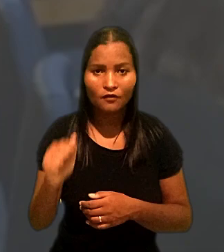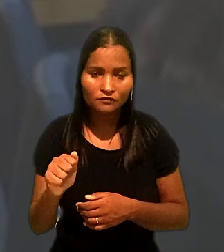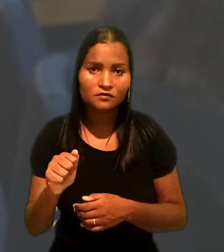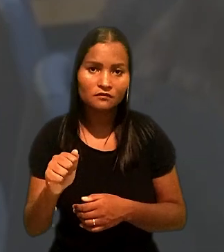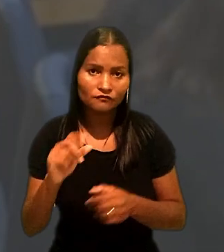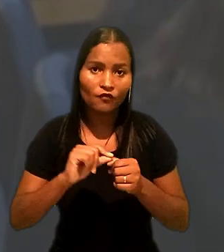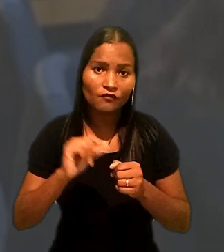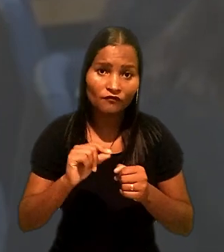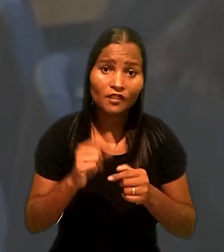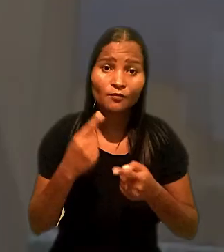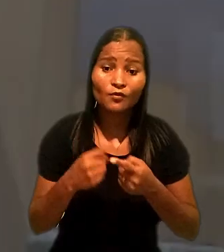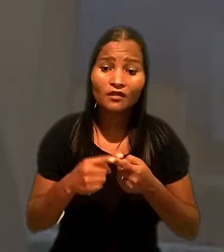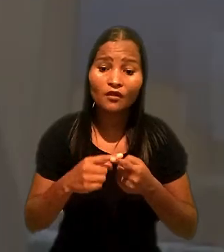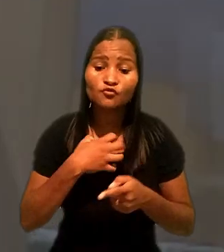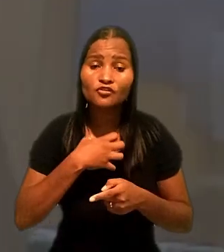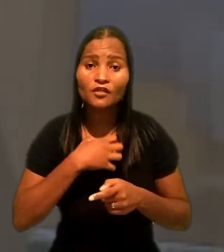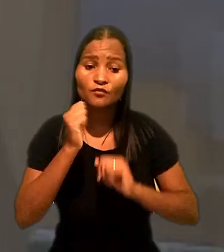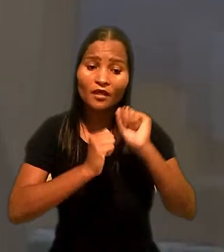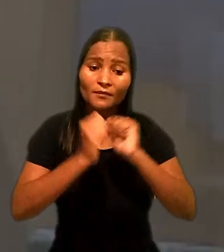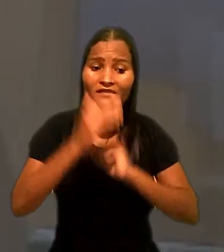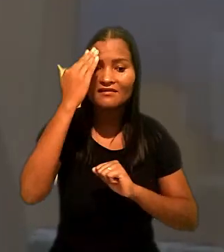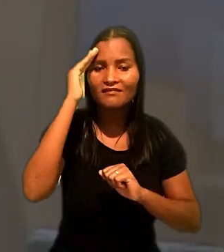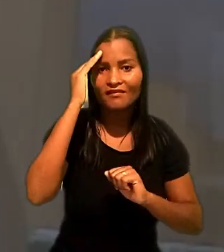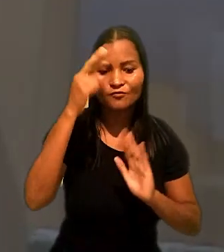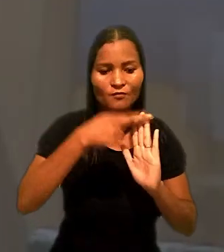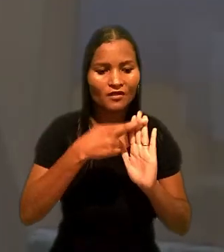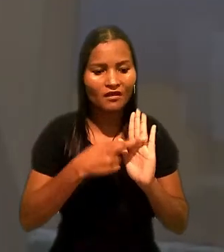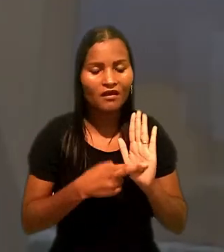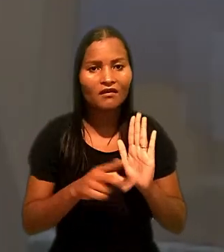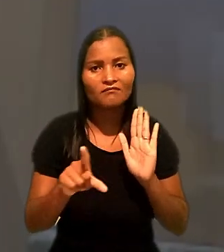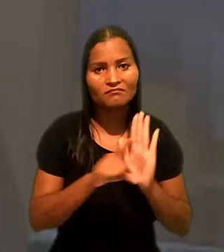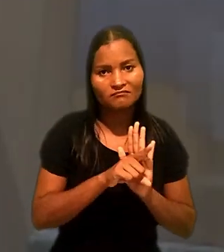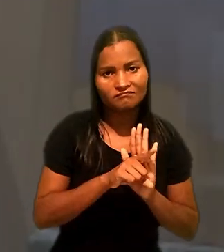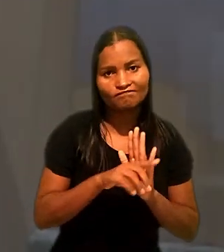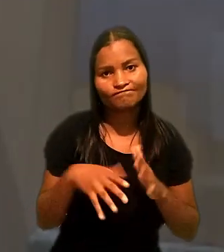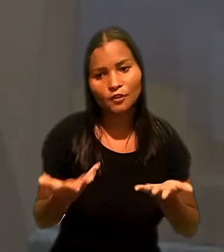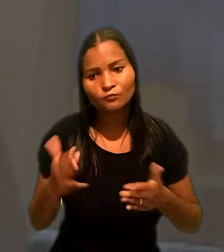da interpretação da empresa, sobre regra legal, o que relativiza a culpabilidade.